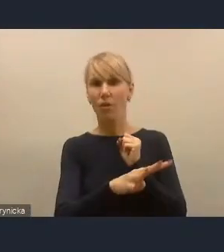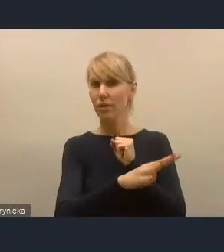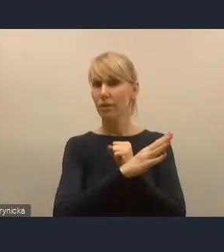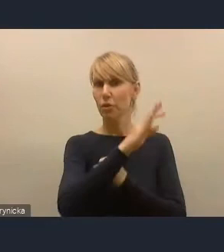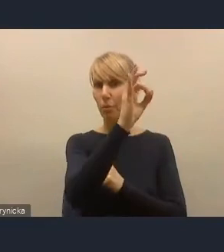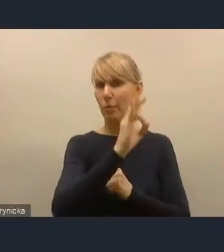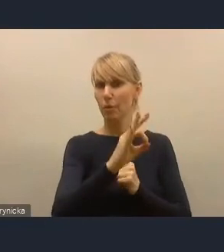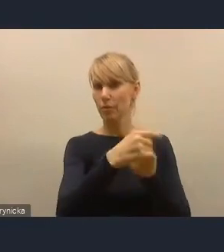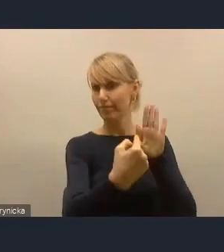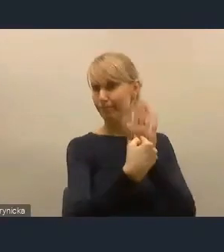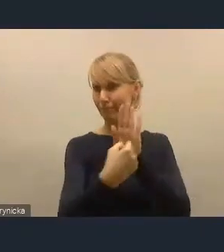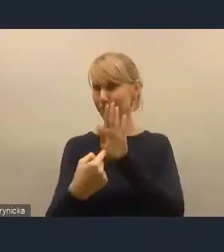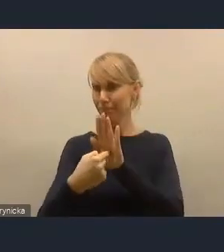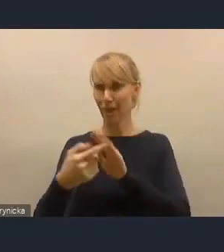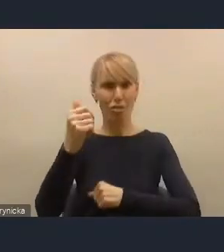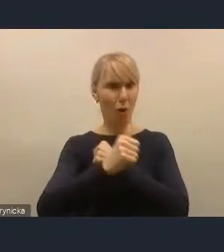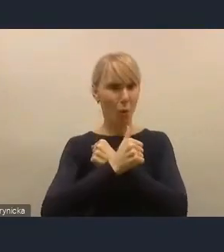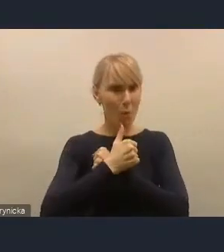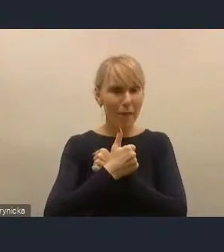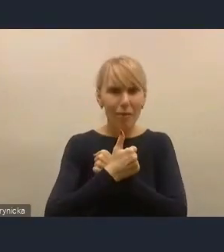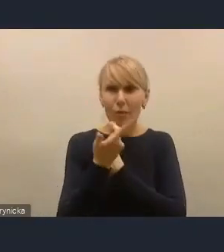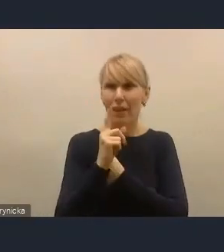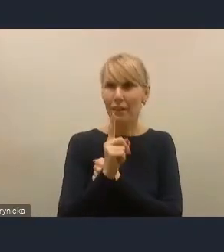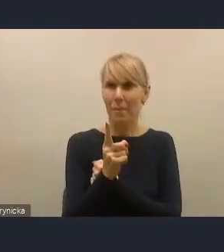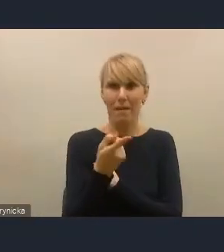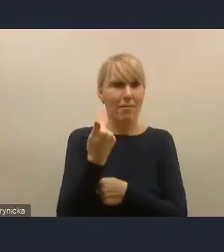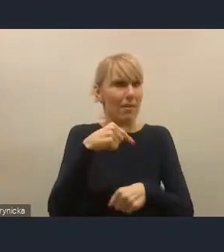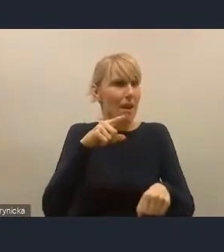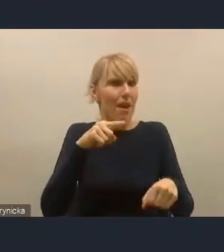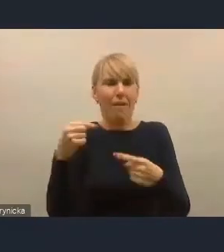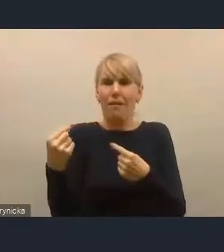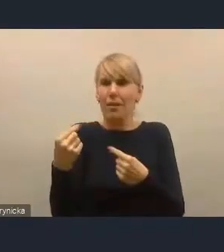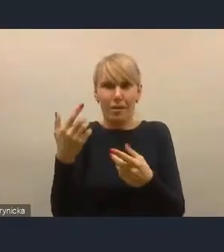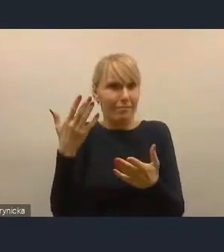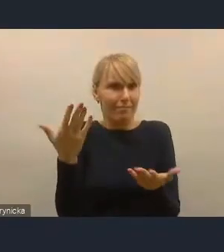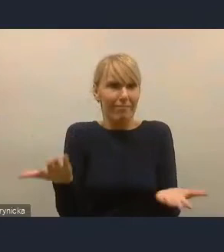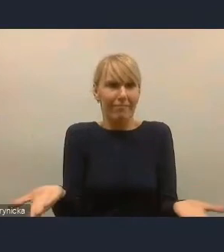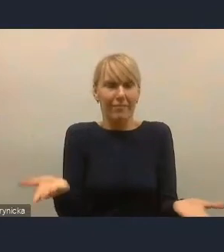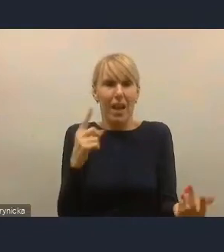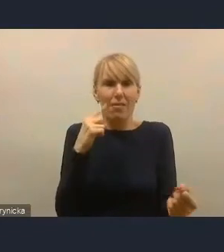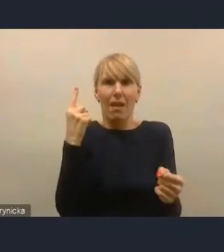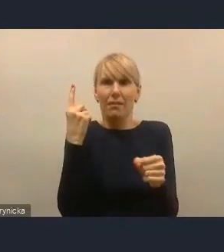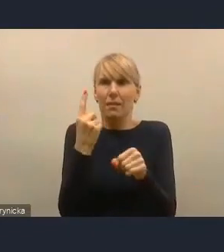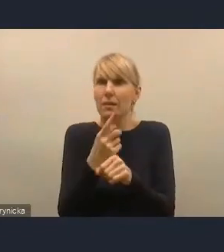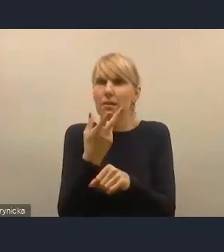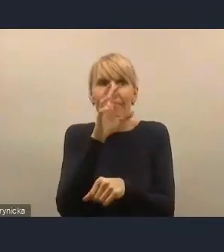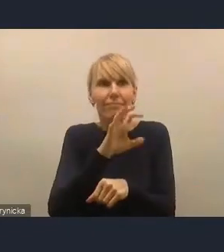To jest wycinkowy przykład, ale ja myślę, że to jest wyzwanie dla nas, dla Związku Miast Polskich,